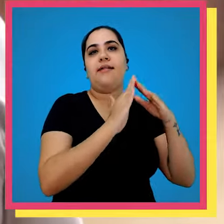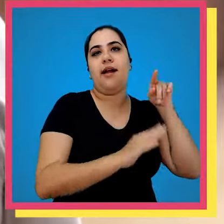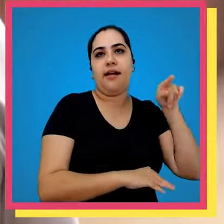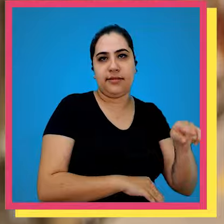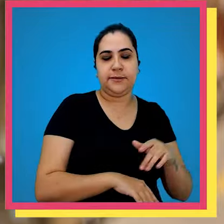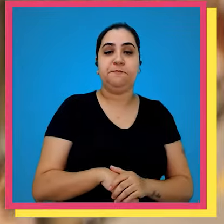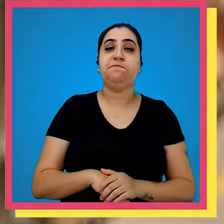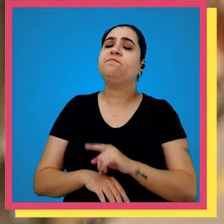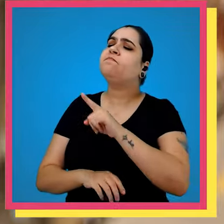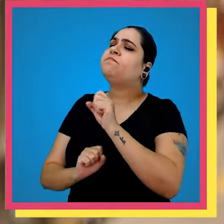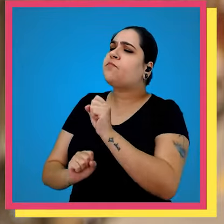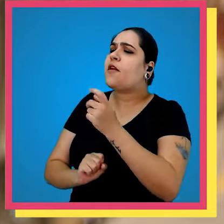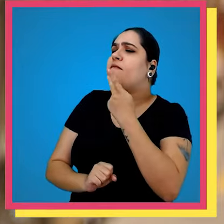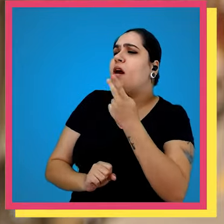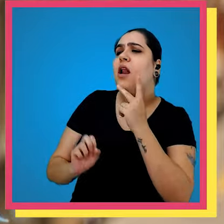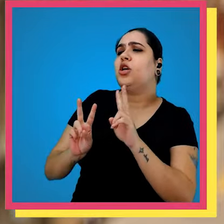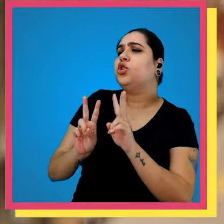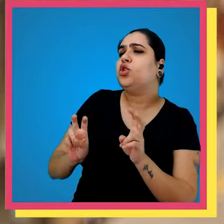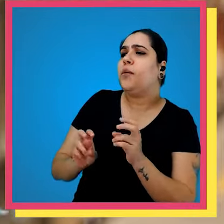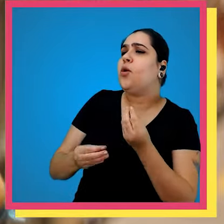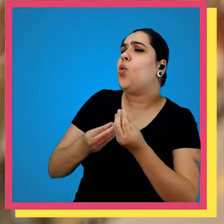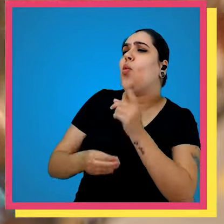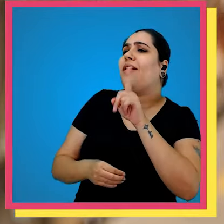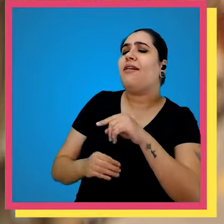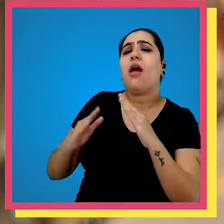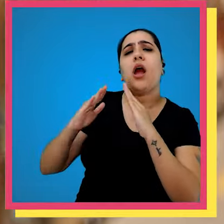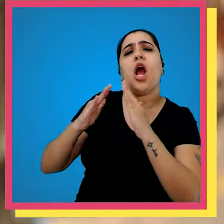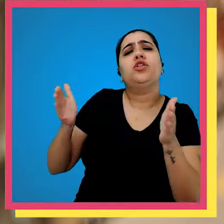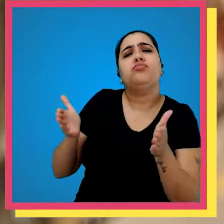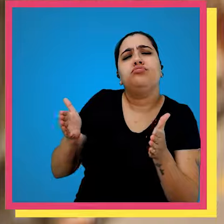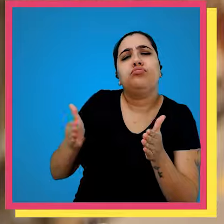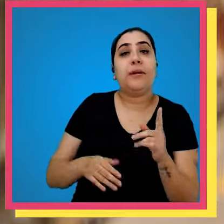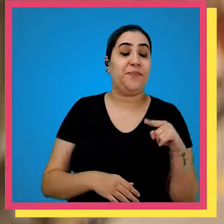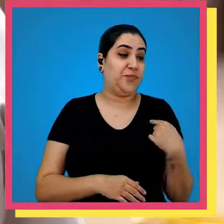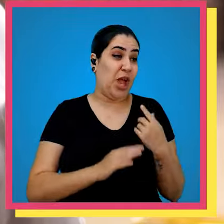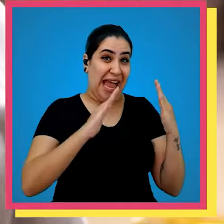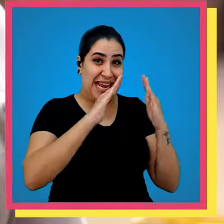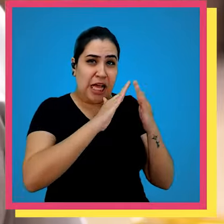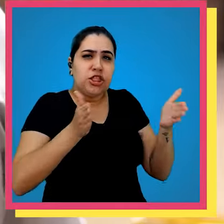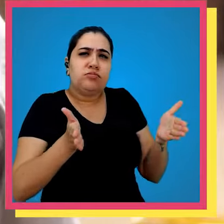cliente final você pode falar pra gente também um pouco do que que é a casinha bem a nossa